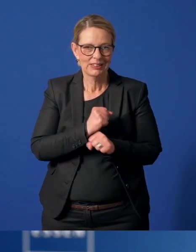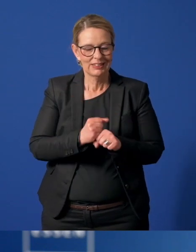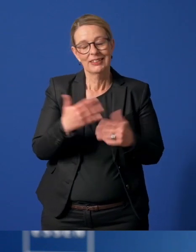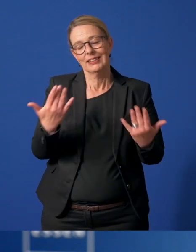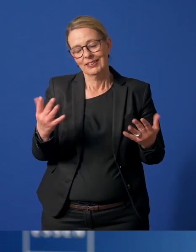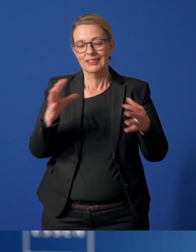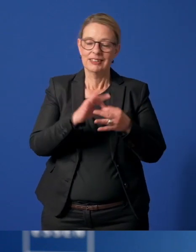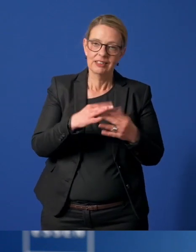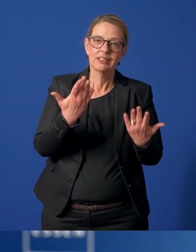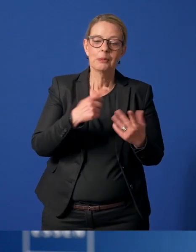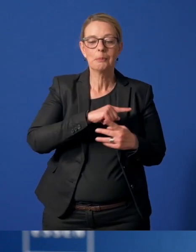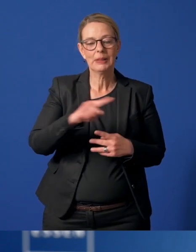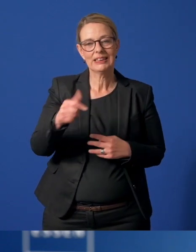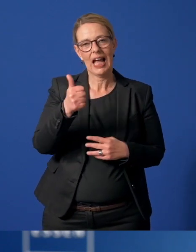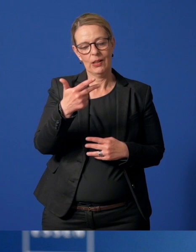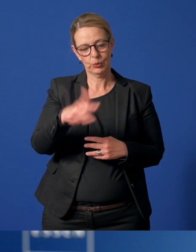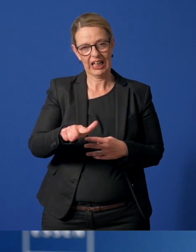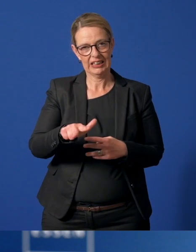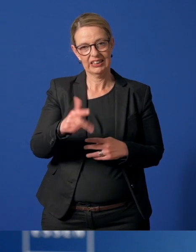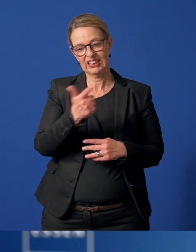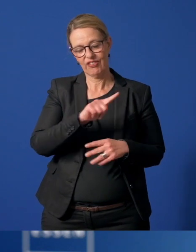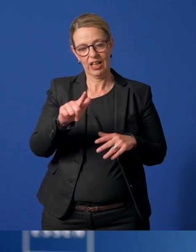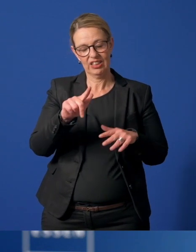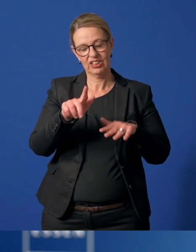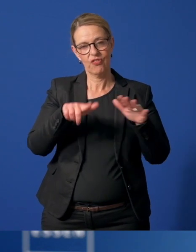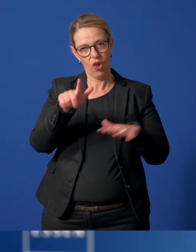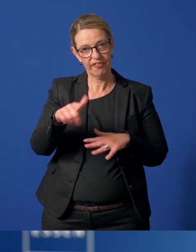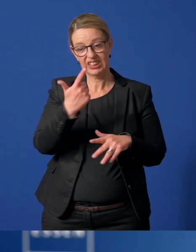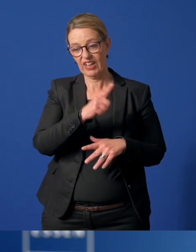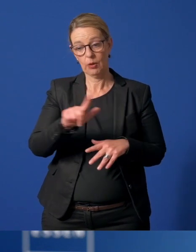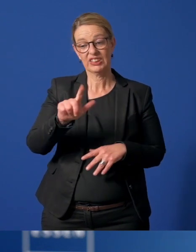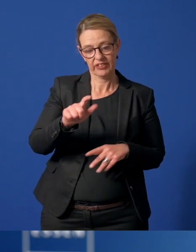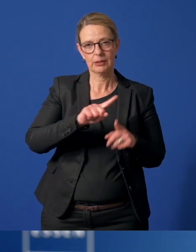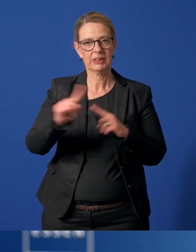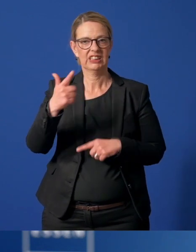verbunden sind, wird sie gelten bis zum 31.12.2021.